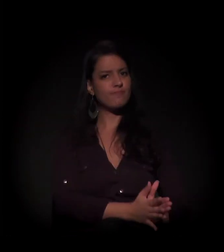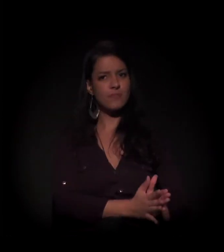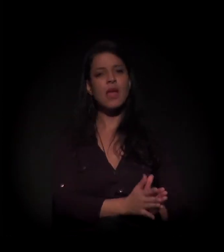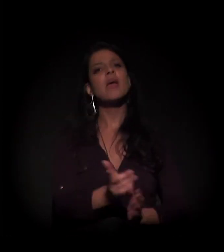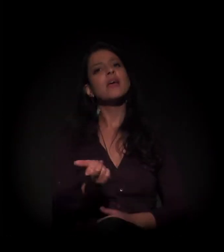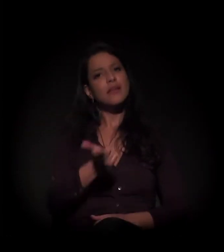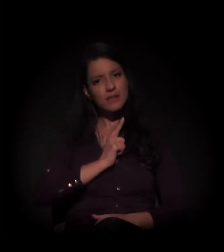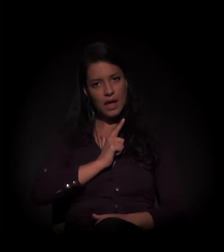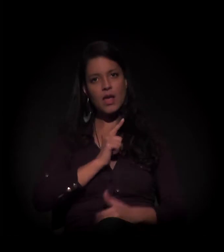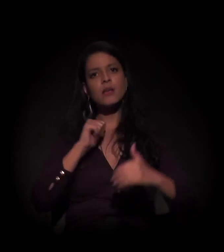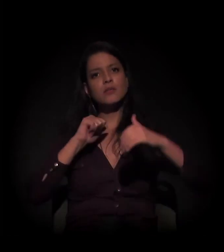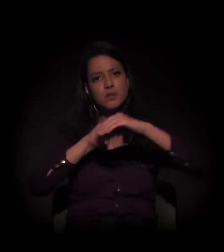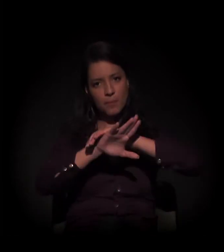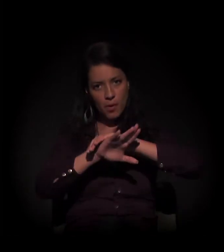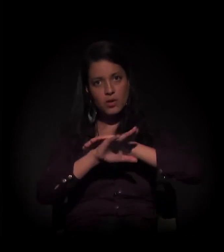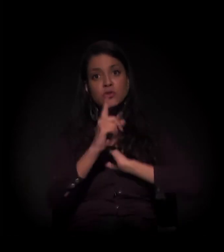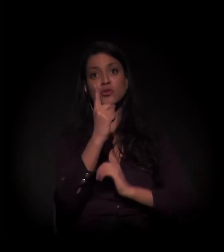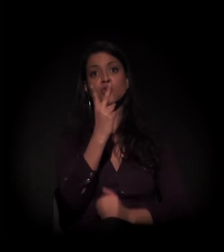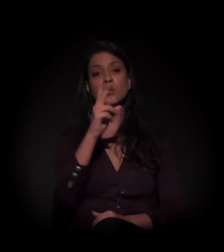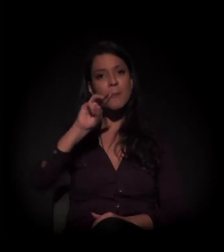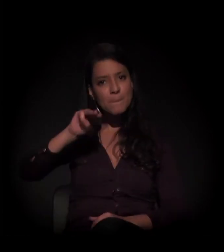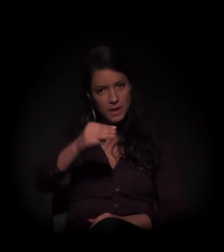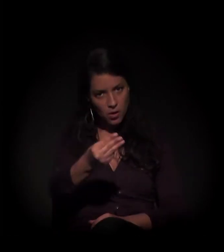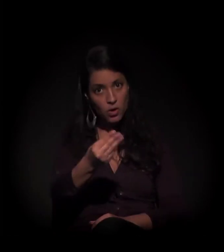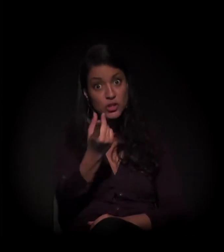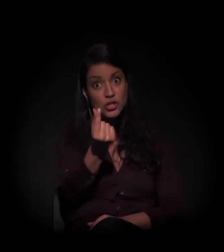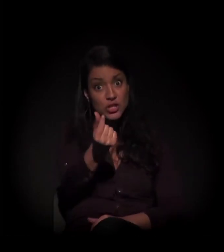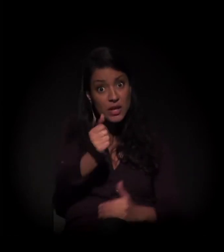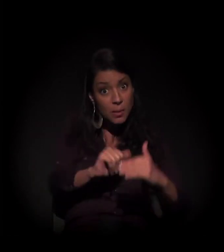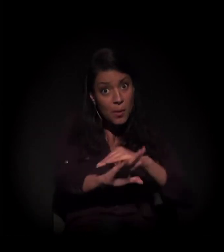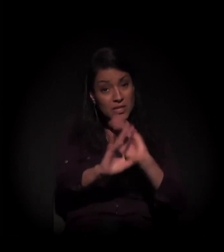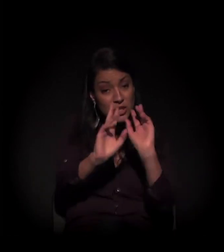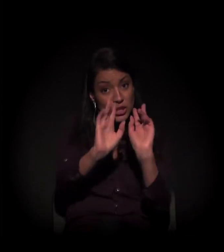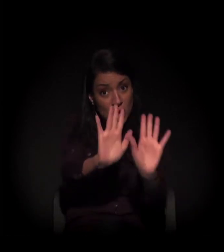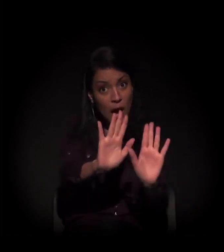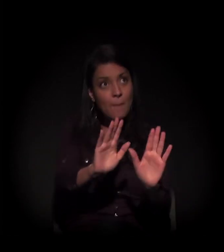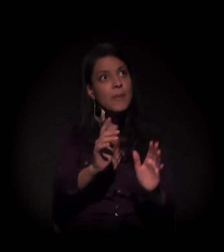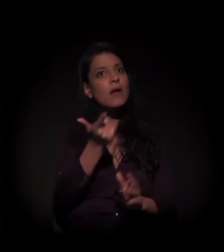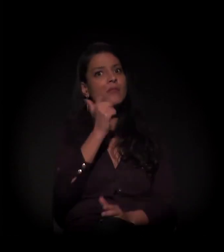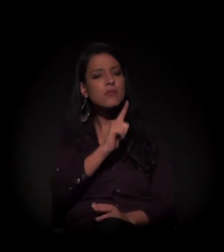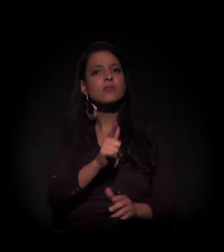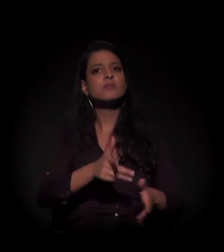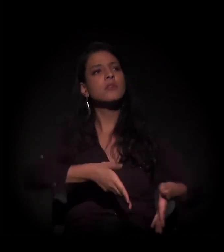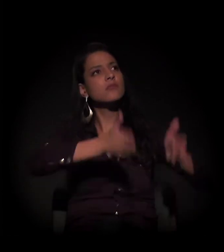Existe um depósito em juízo no valor de 12,7 milhões para aquisição deste imóvel.